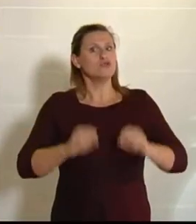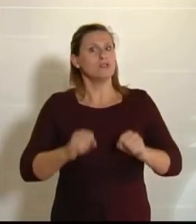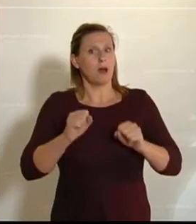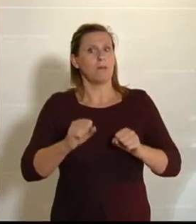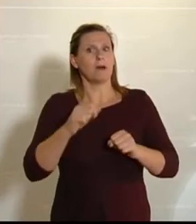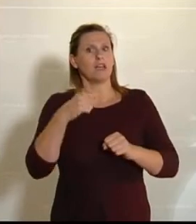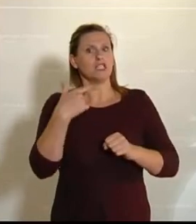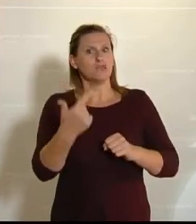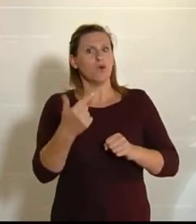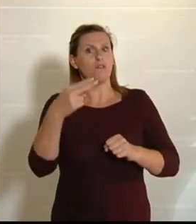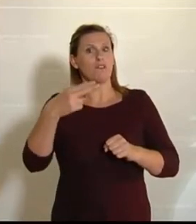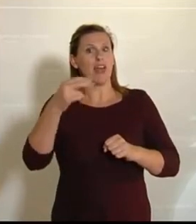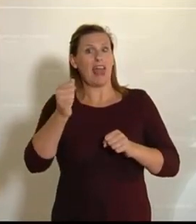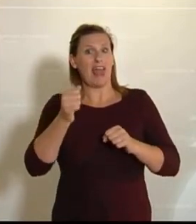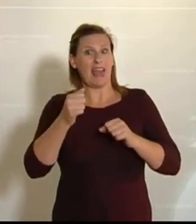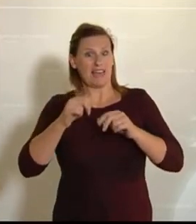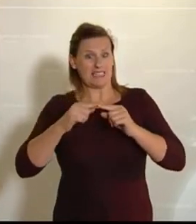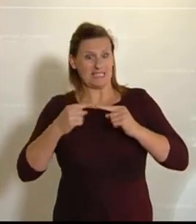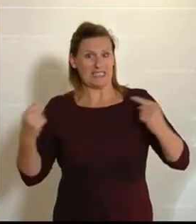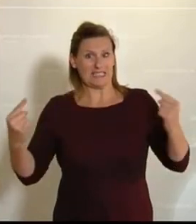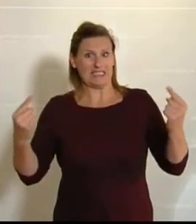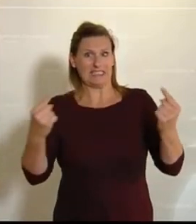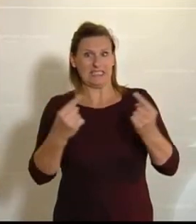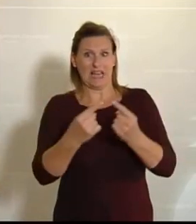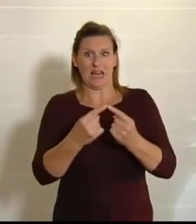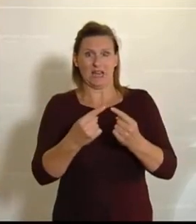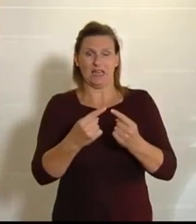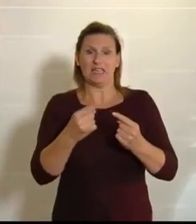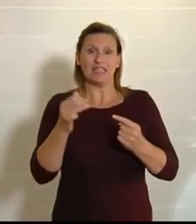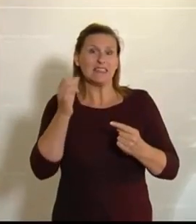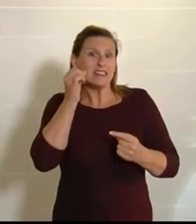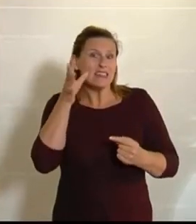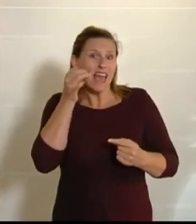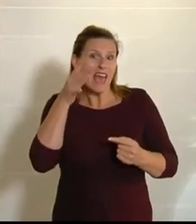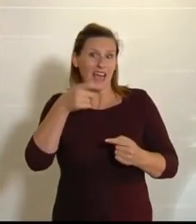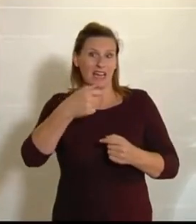den Sechzigerjahren – und das muss man wirklich überdenken, meine Damen und Herren – haben